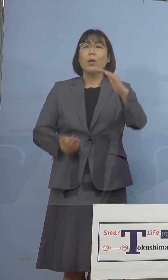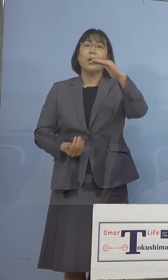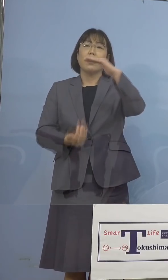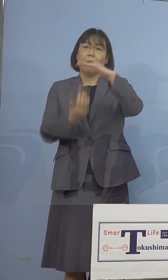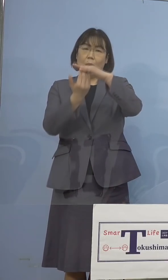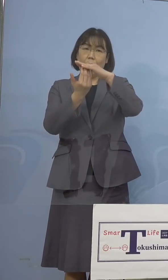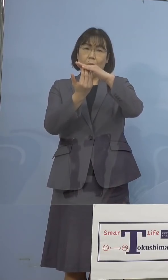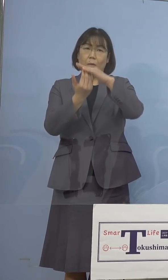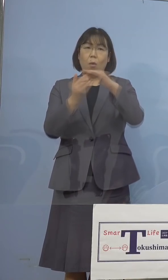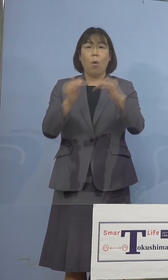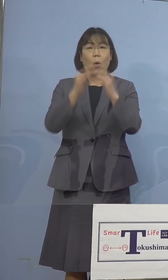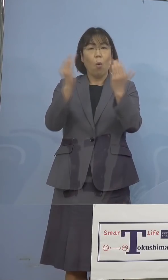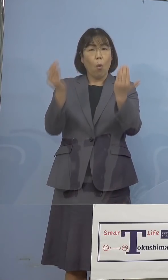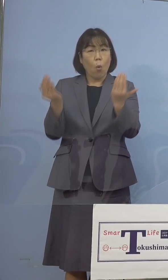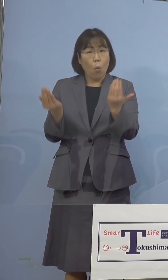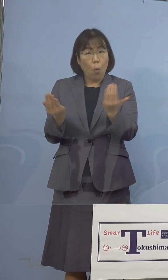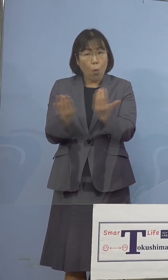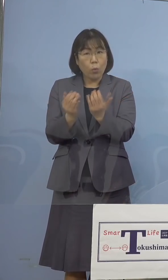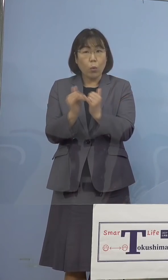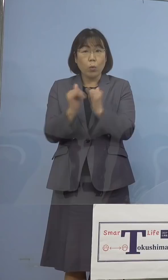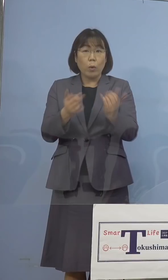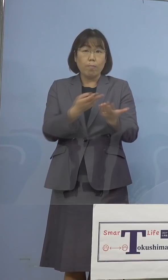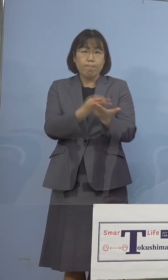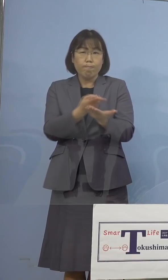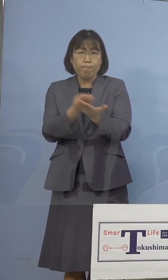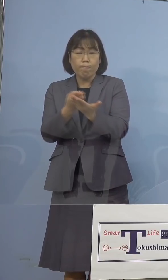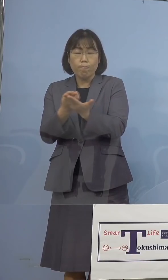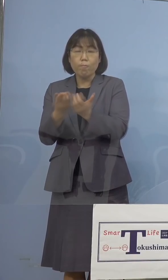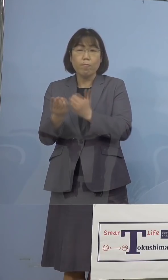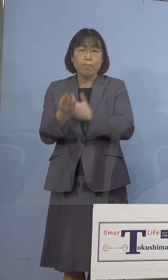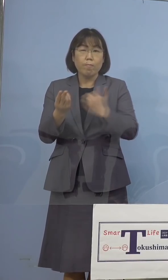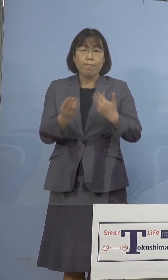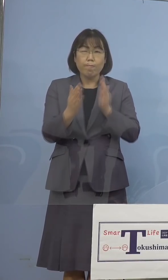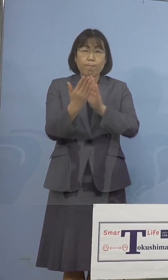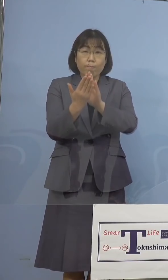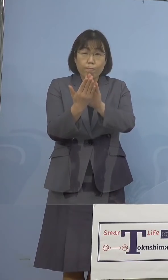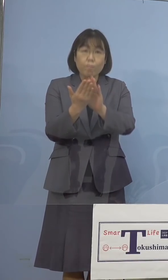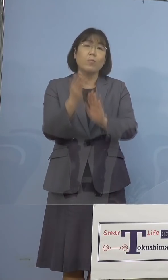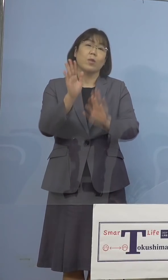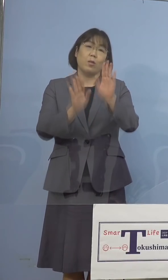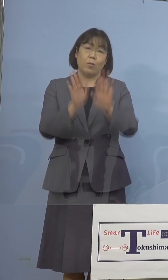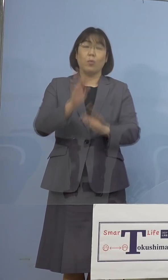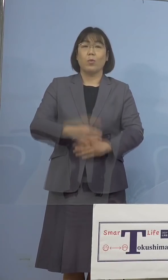ほぼ全ての皆さん方が入院できるに 近づいてきているということになります